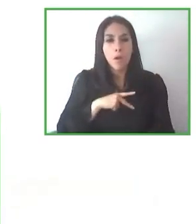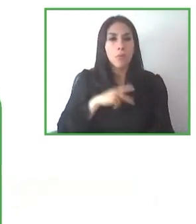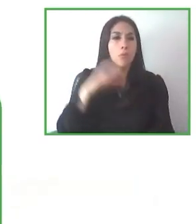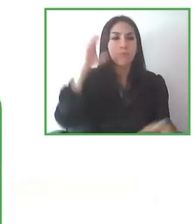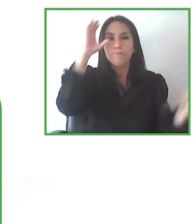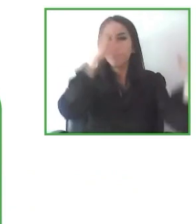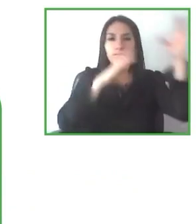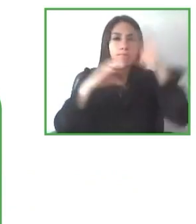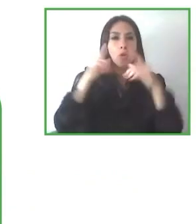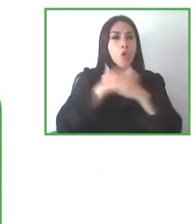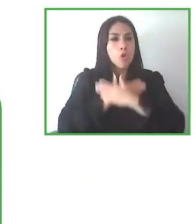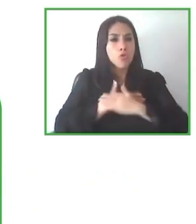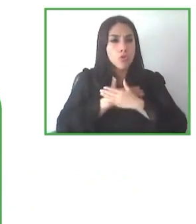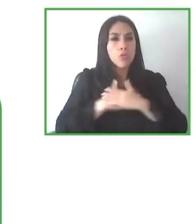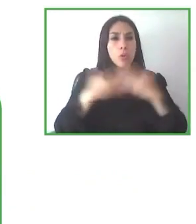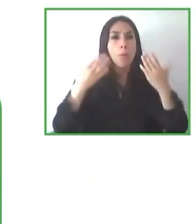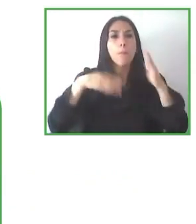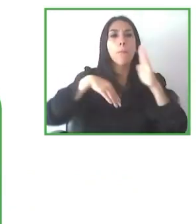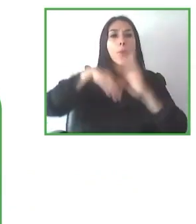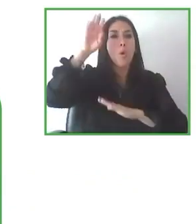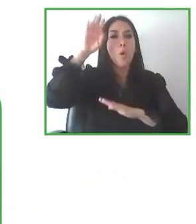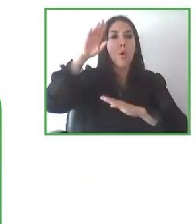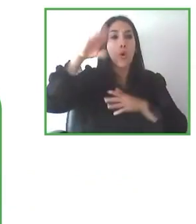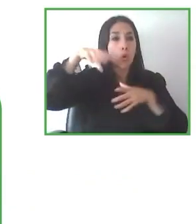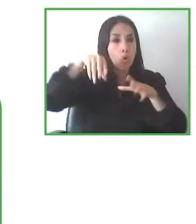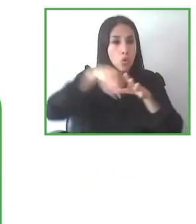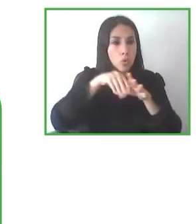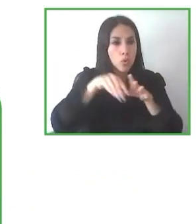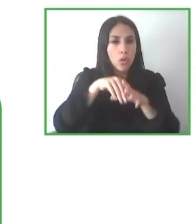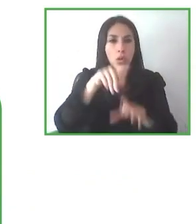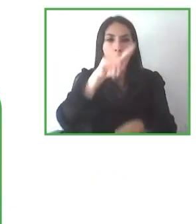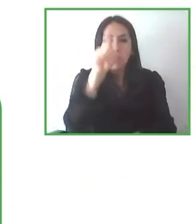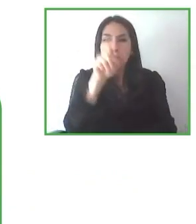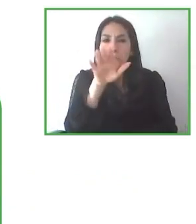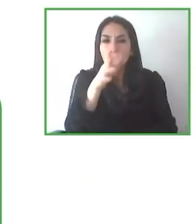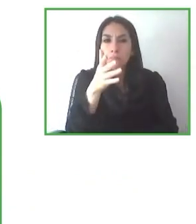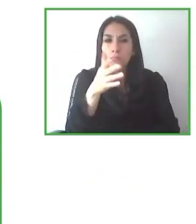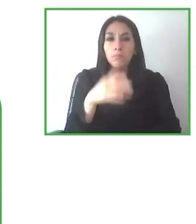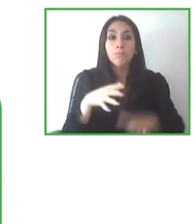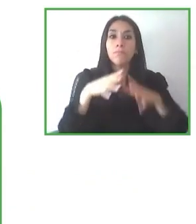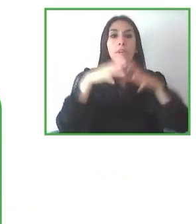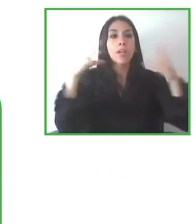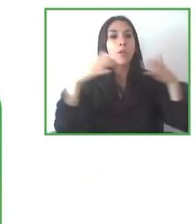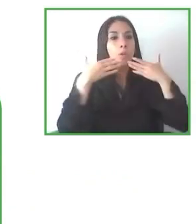Finalizamos aquí este panel dando las gracias a todos aquellos que hayáis querido